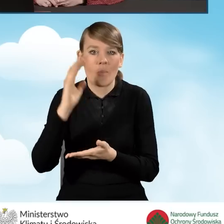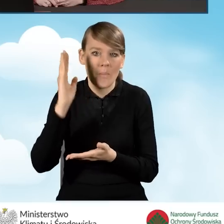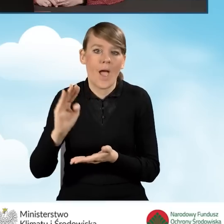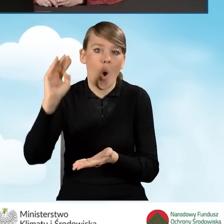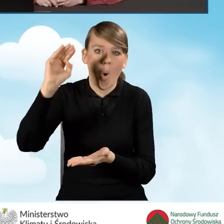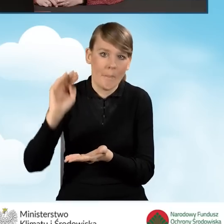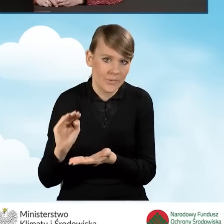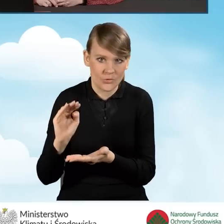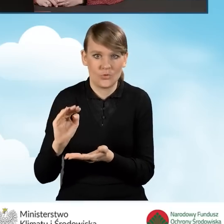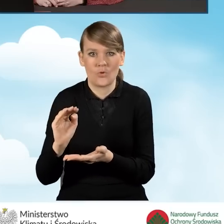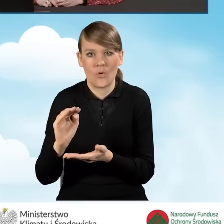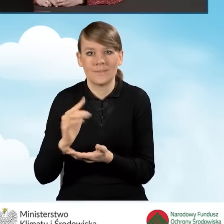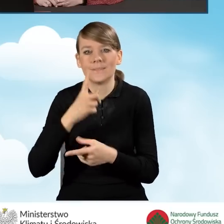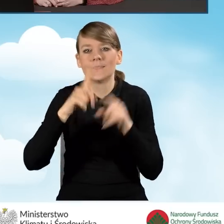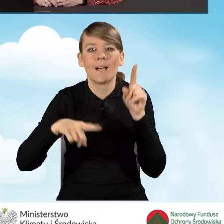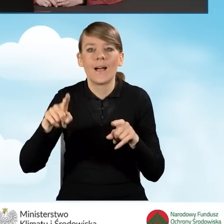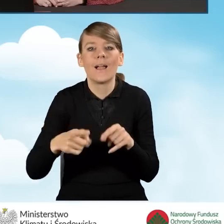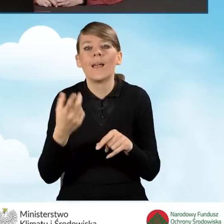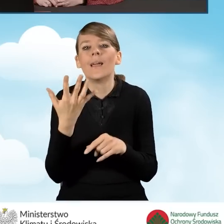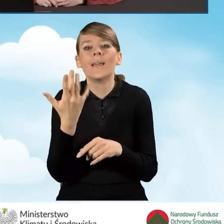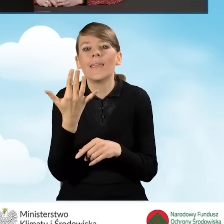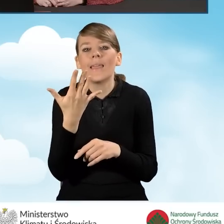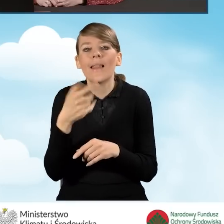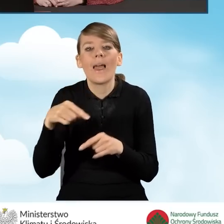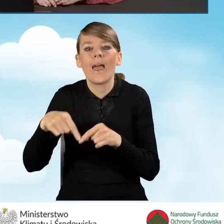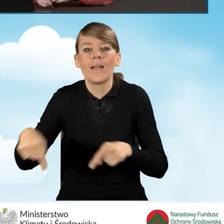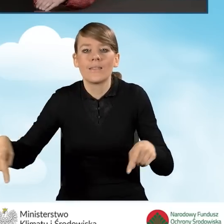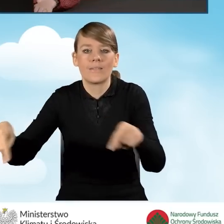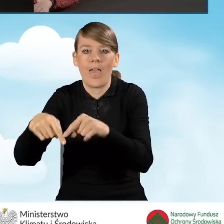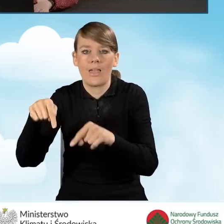proporcjonalnie do powierzchni zajmowanej na prowadzenie tej działalności gospodarczej.